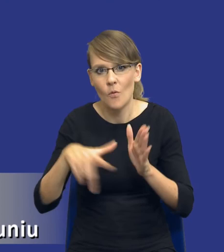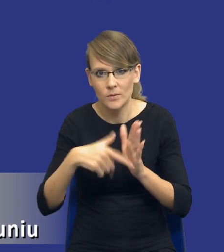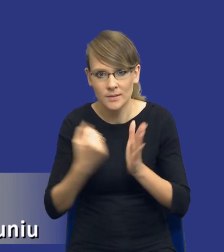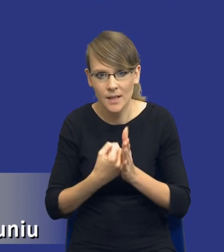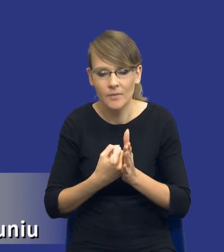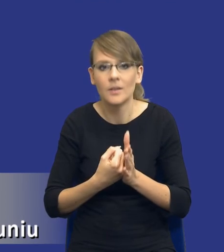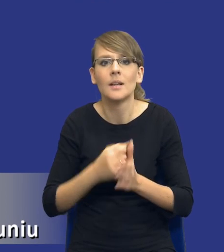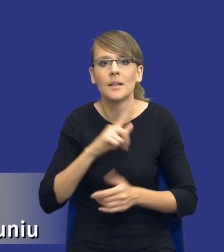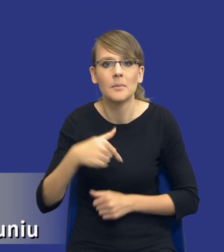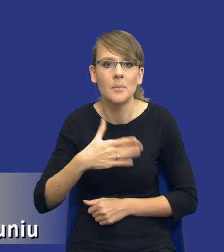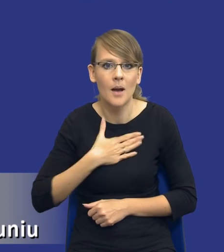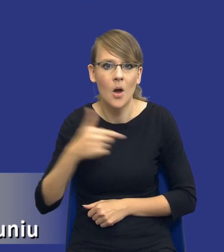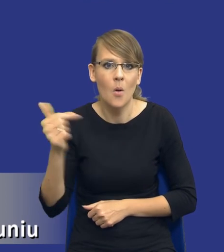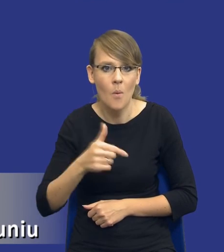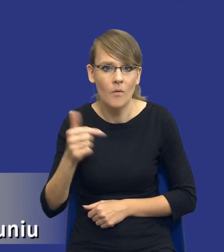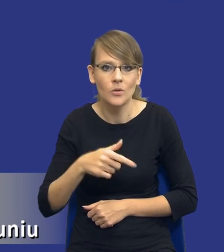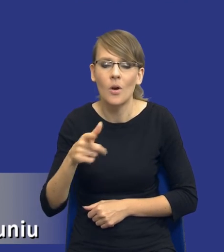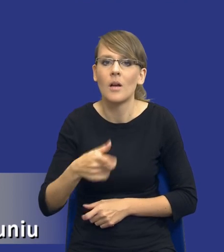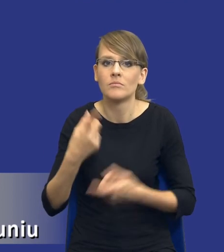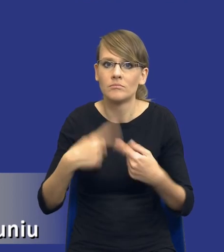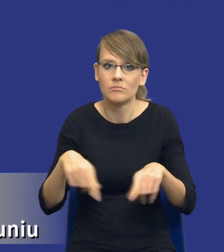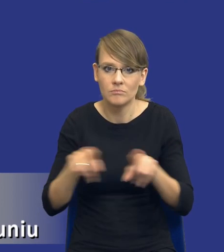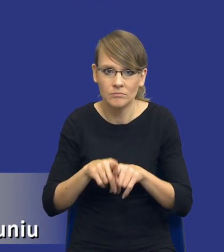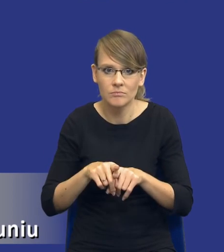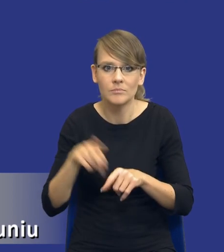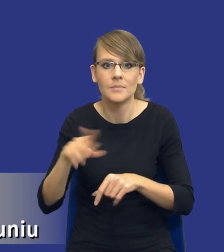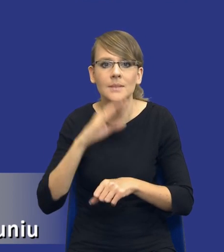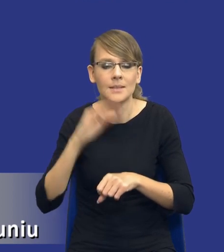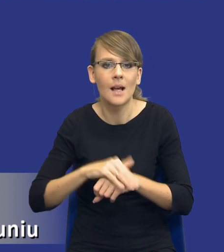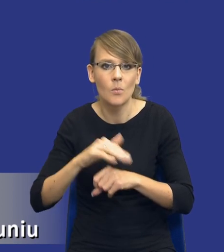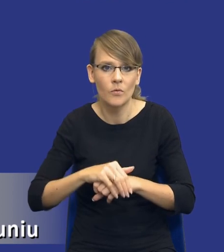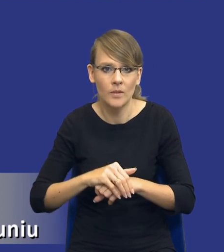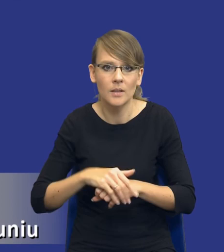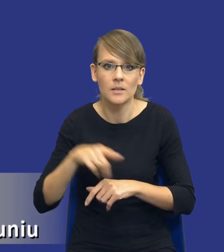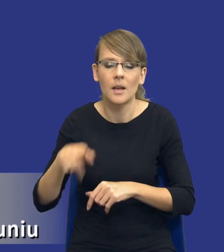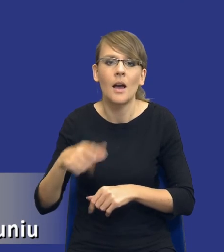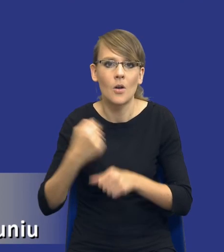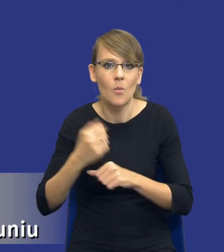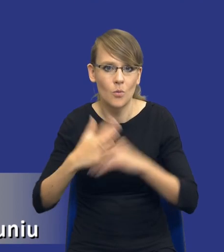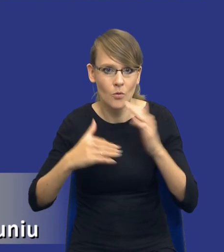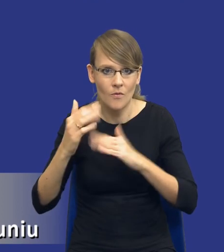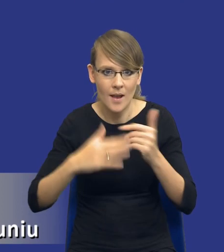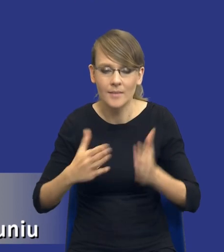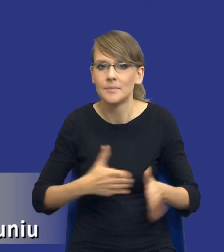i my jesteśmy zobowiązani do jej zastosowania w przypadku zamówienia na usługi lub roboty budowlane. Jeżeli chodzi o kwestie środowiskowe